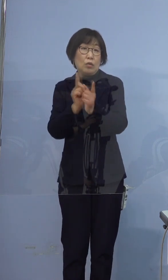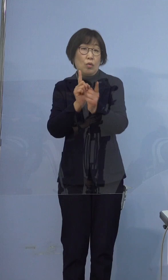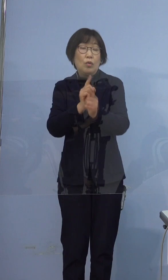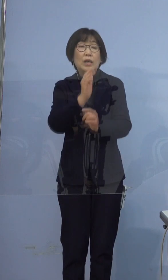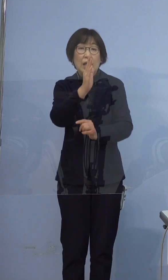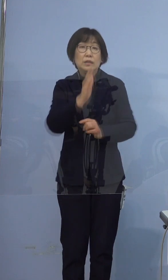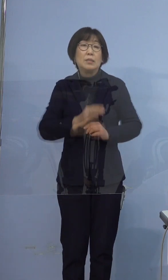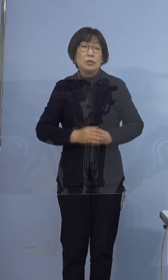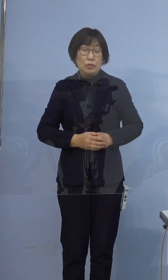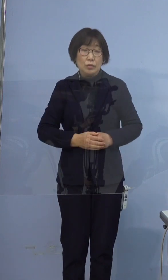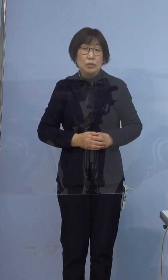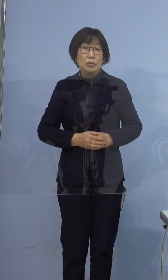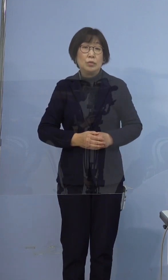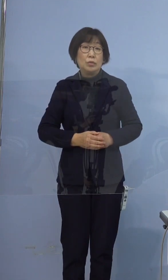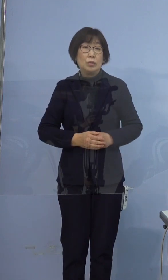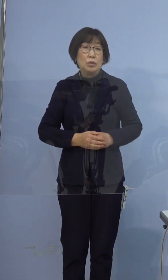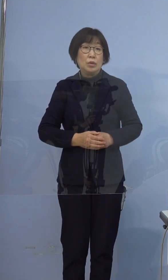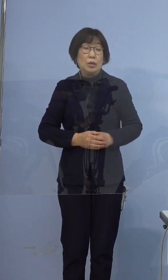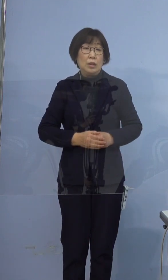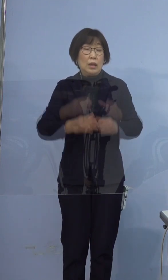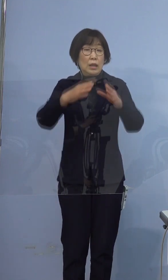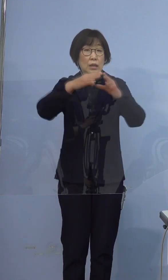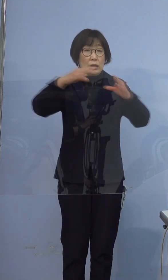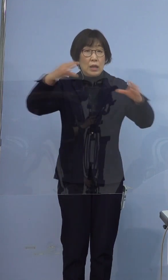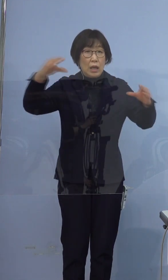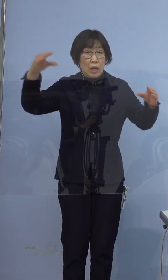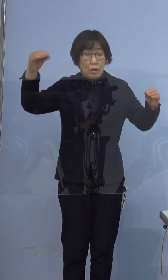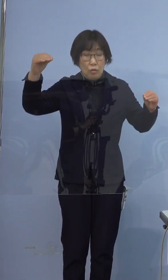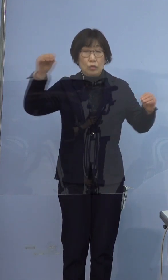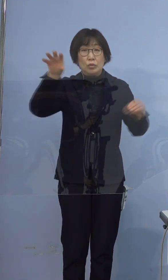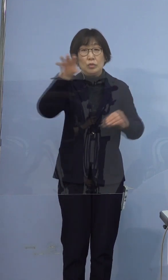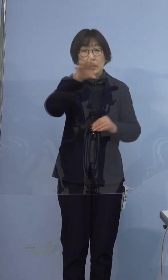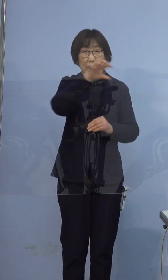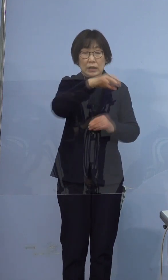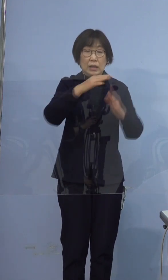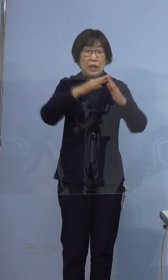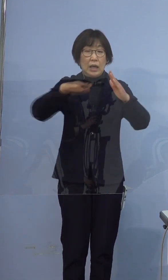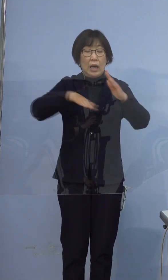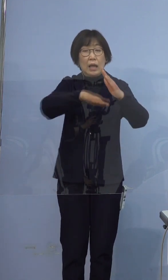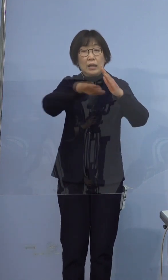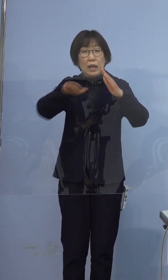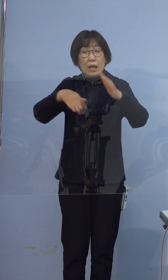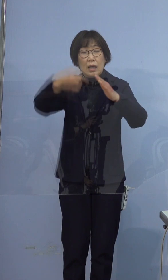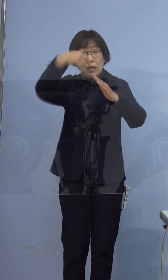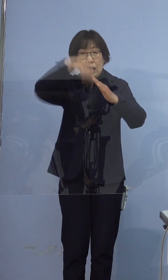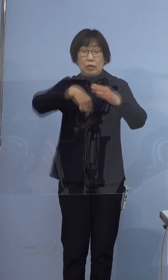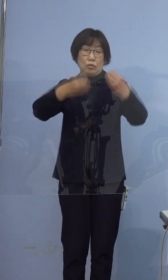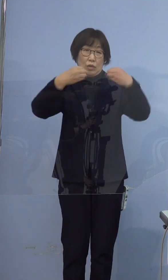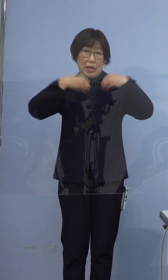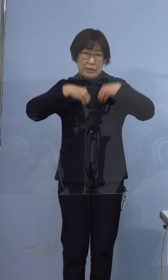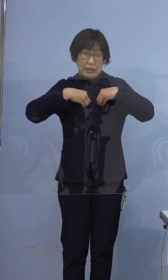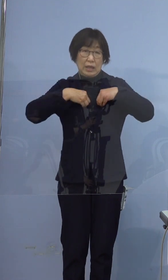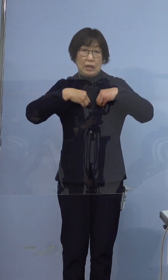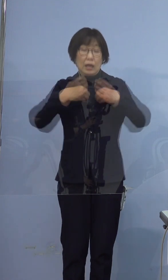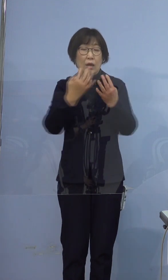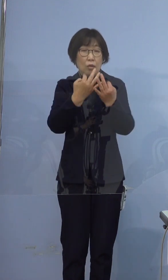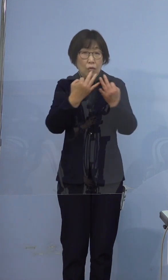また、このように全国的に 家庭内感染が多く確認されており